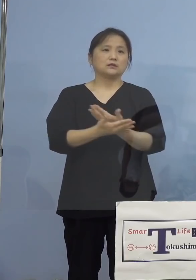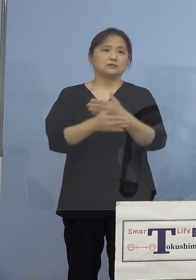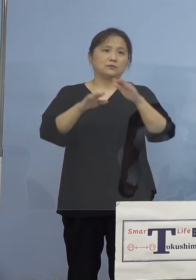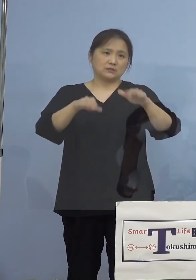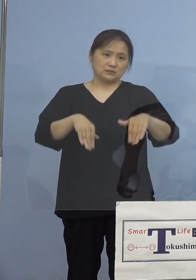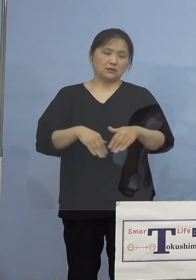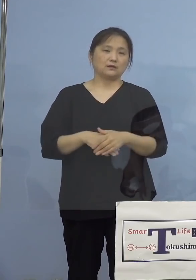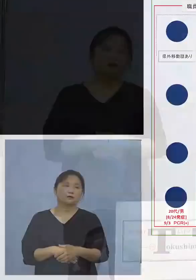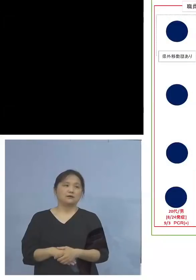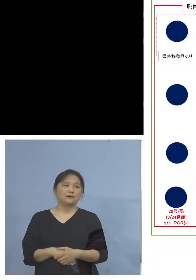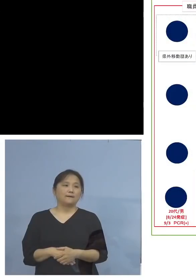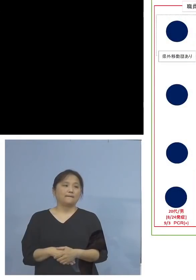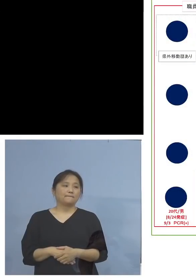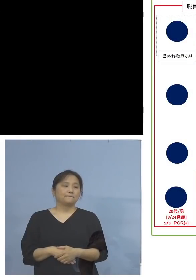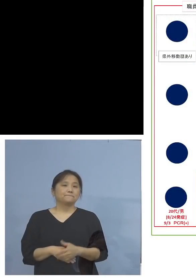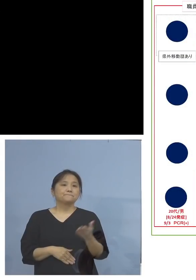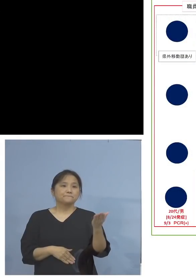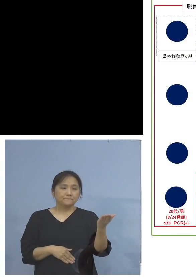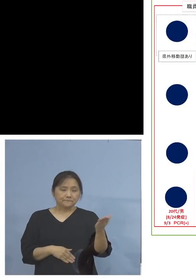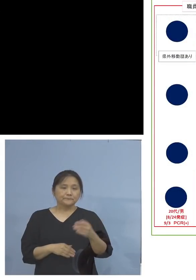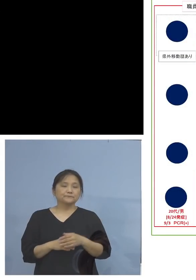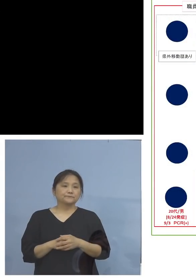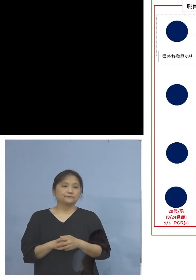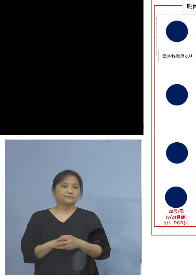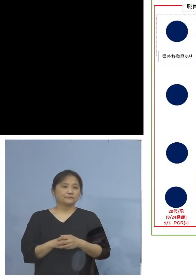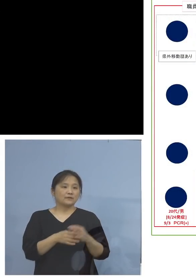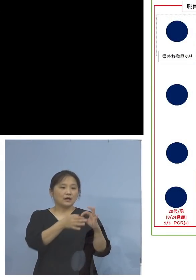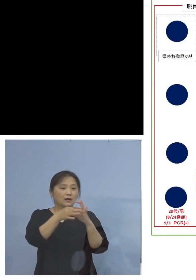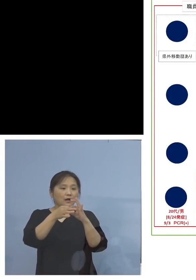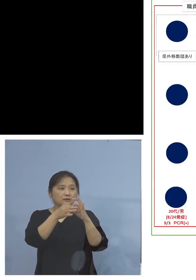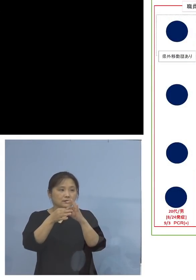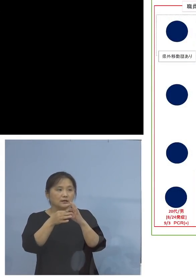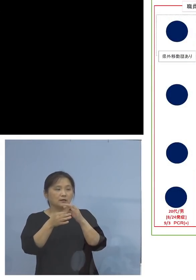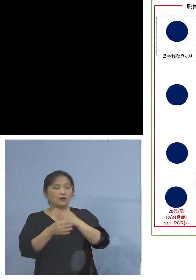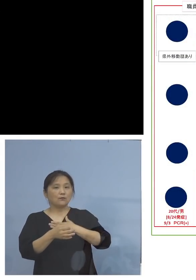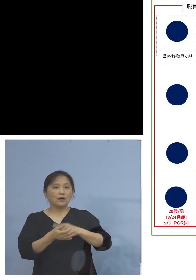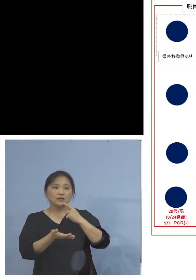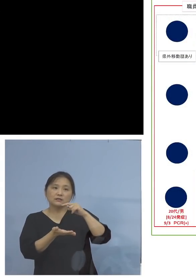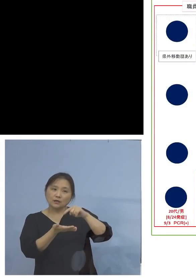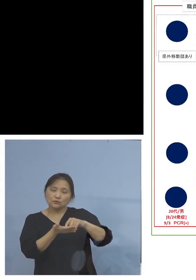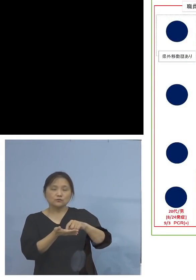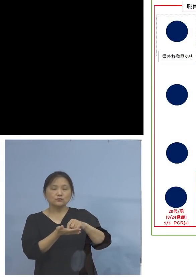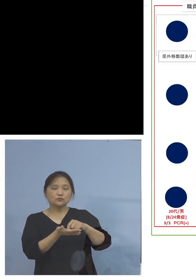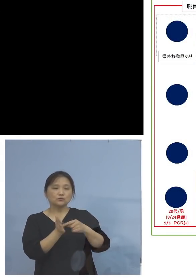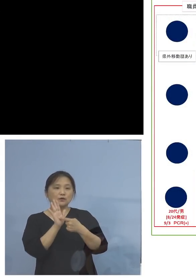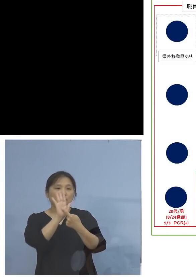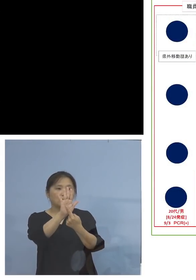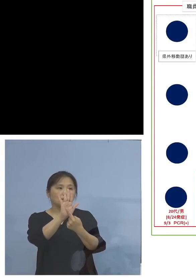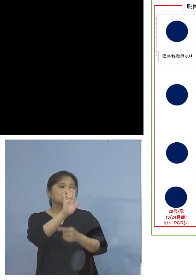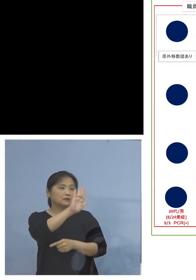ということでこちらも少し相関関係 分かりやすく書かせていただいております